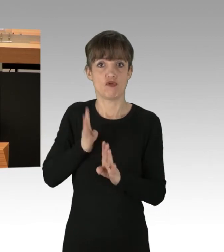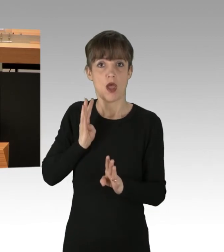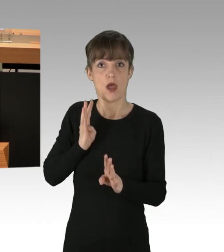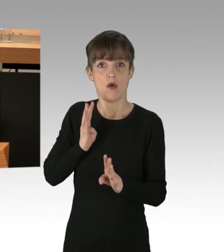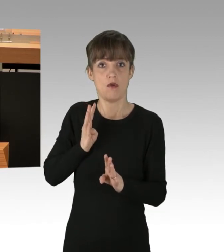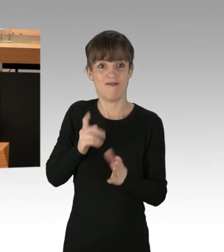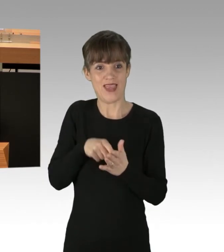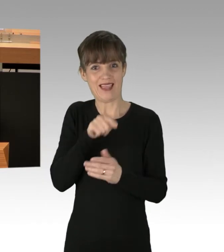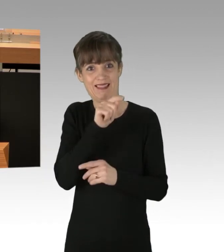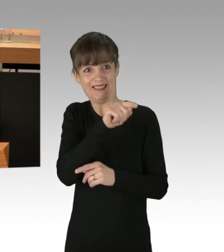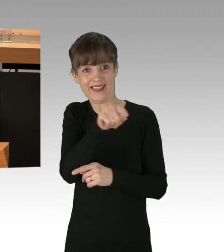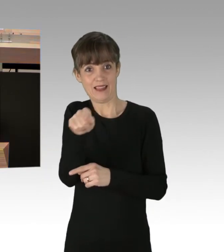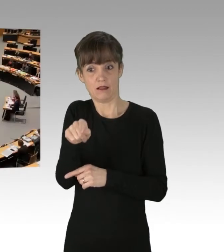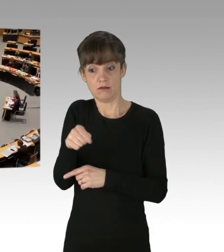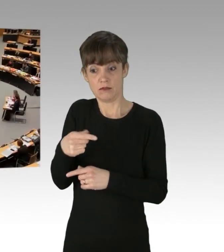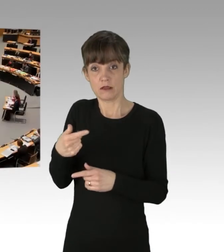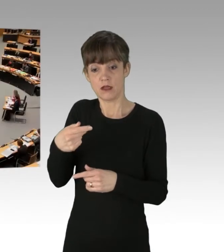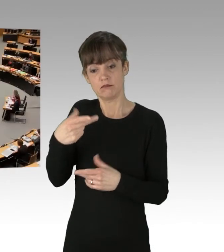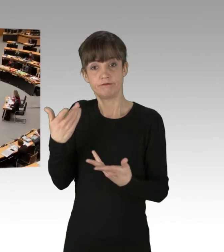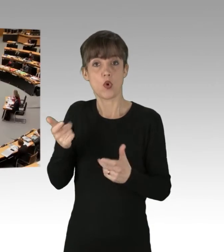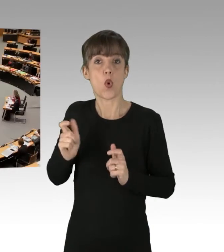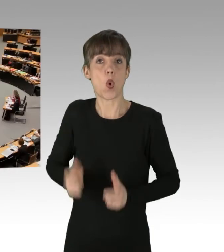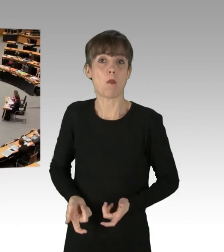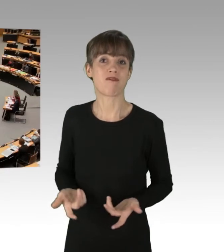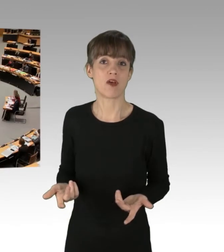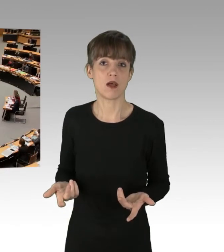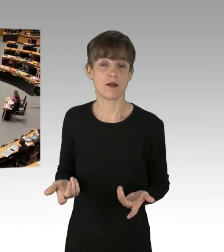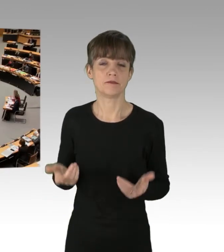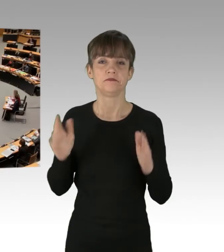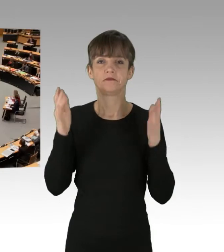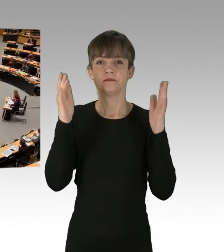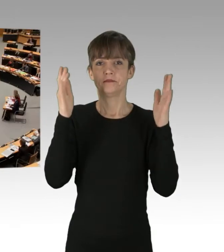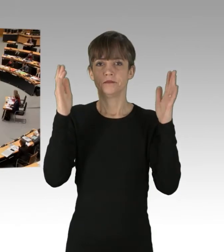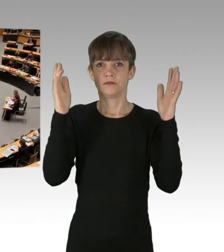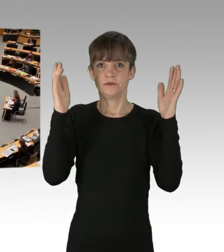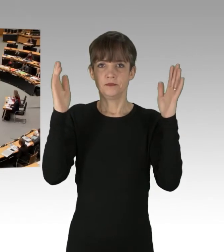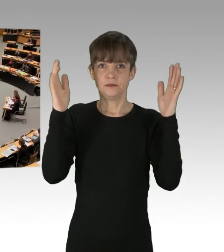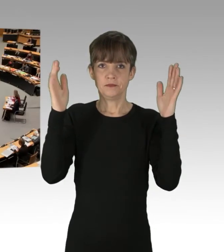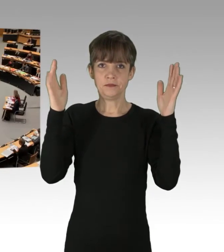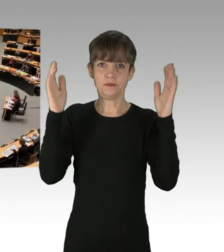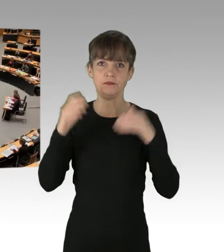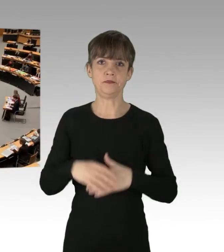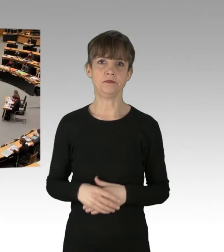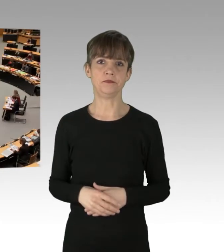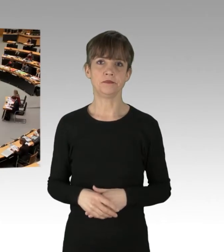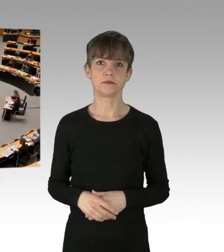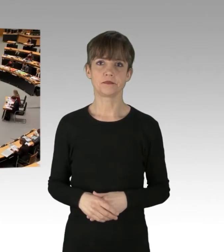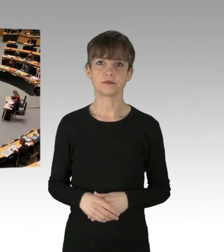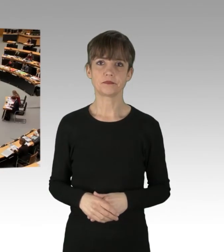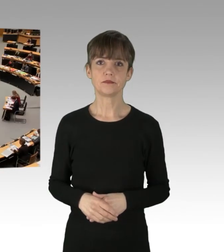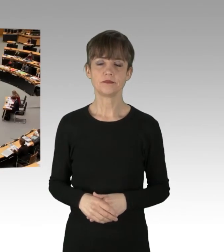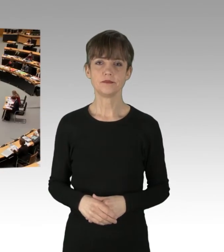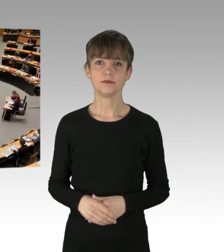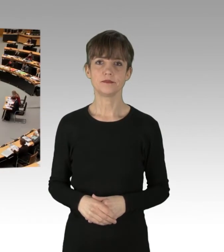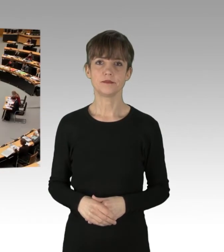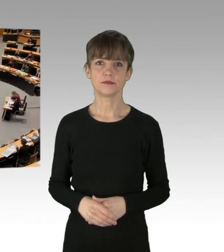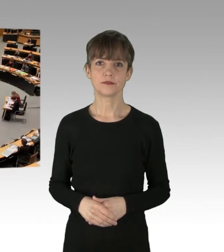(Applaus)